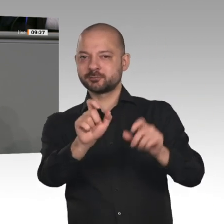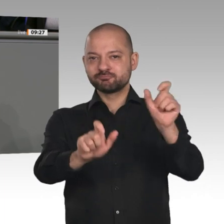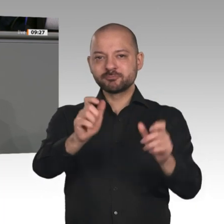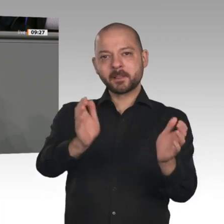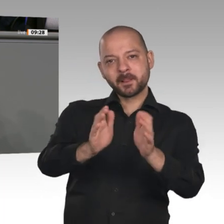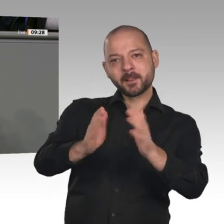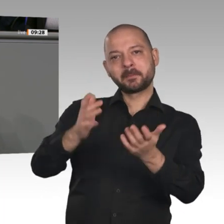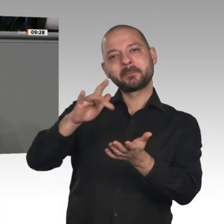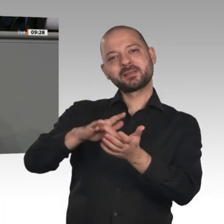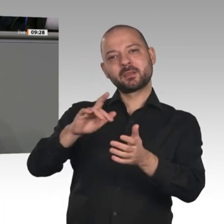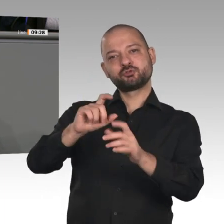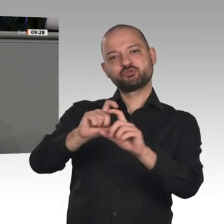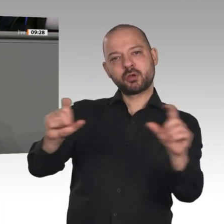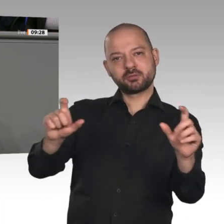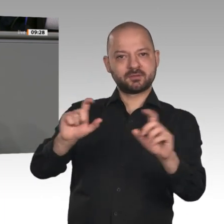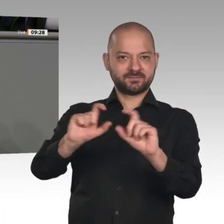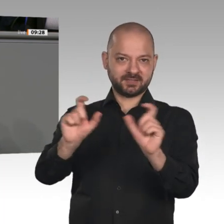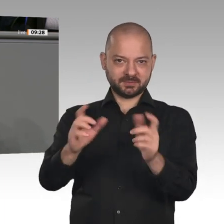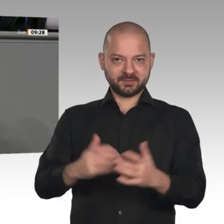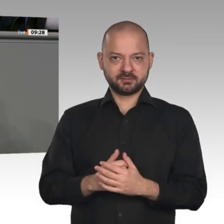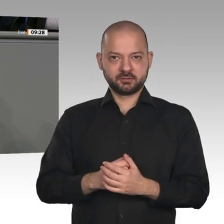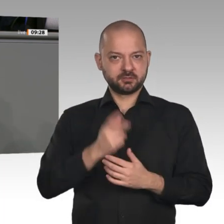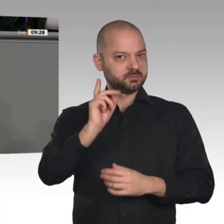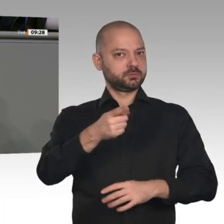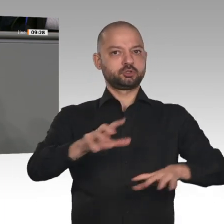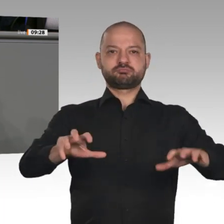keine Entlastung durch eine große Steuerreform, eine Zustimmung zur Grundrente. Diese ist